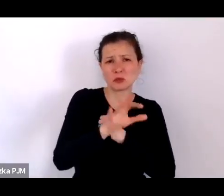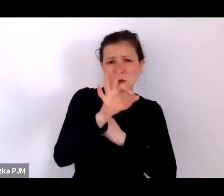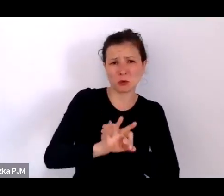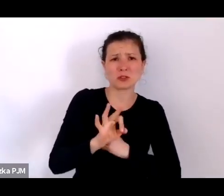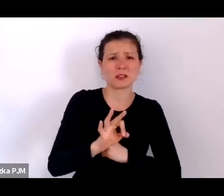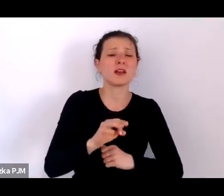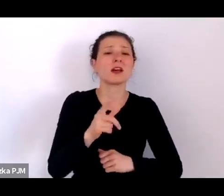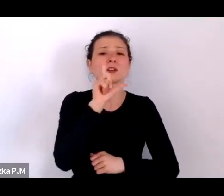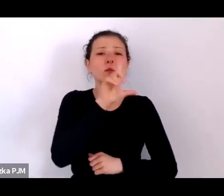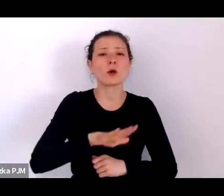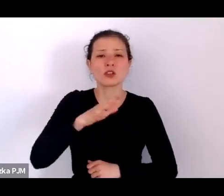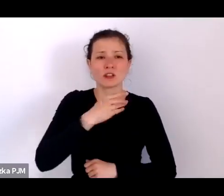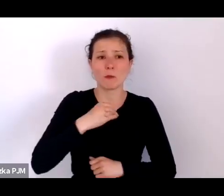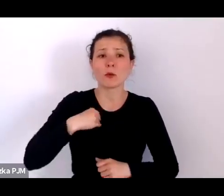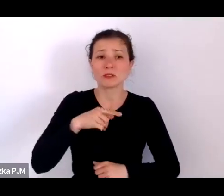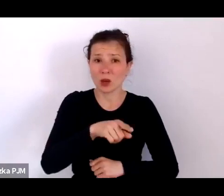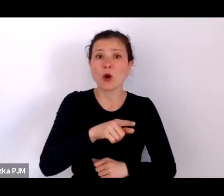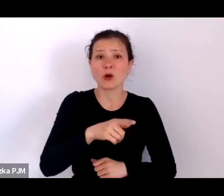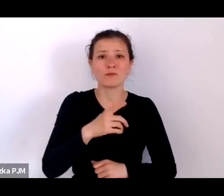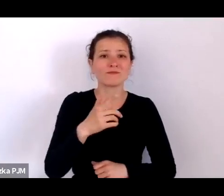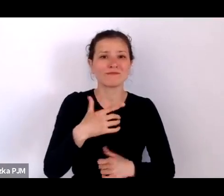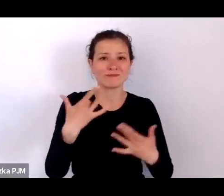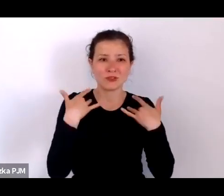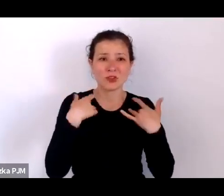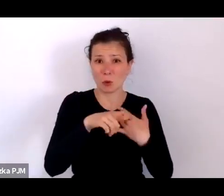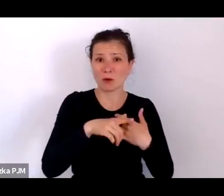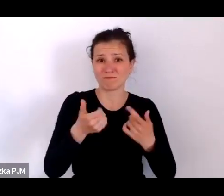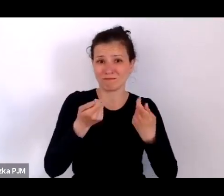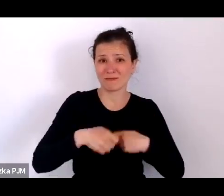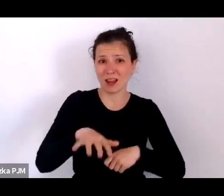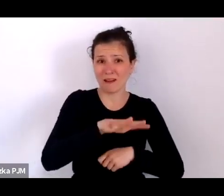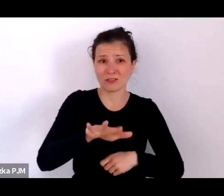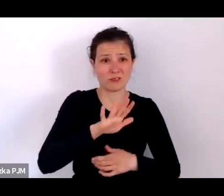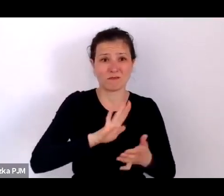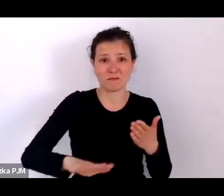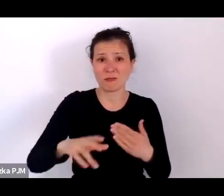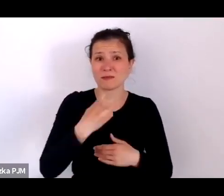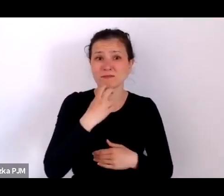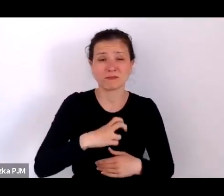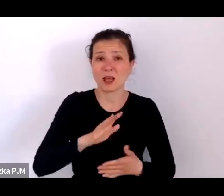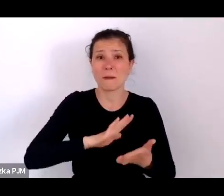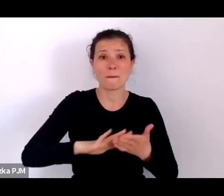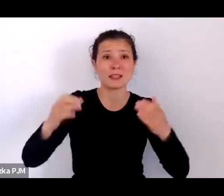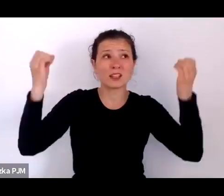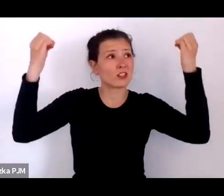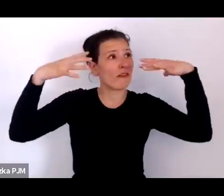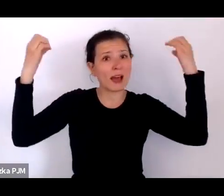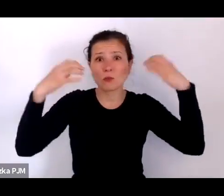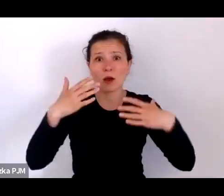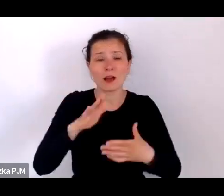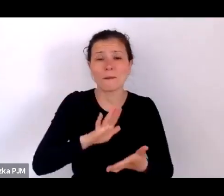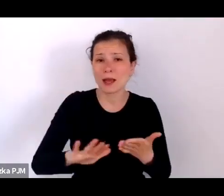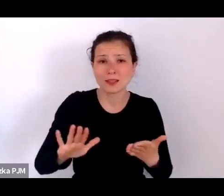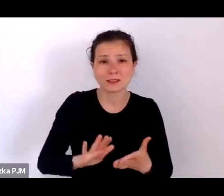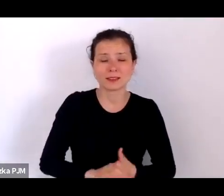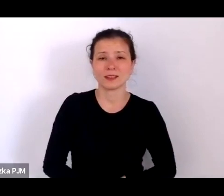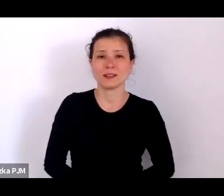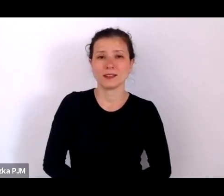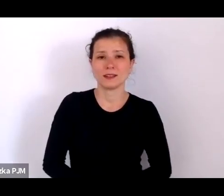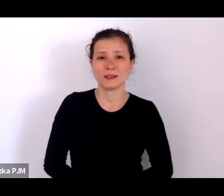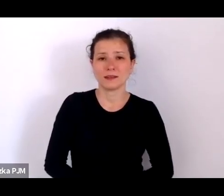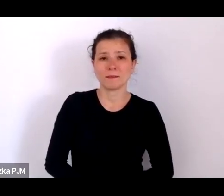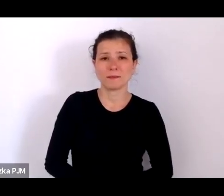To był świat bez światła elektrycznego w dużej mierze na wsi poza miastami